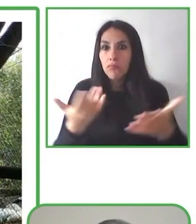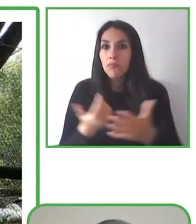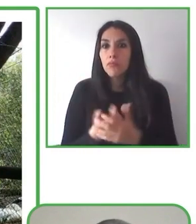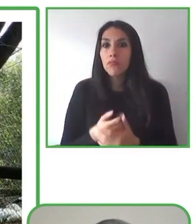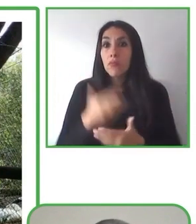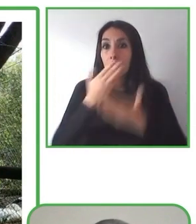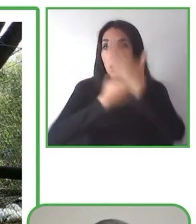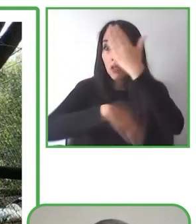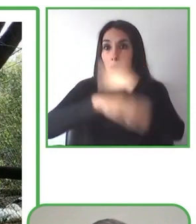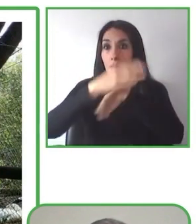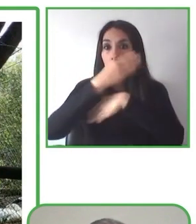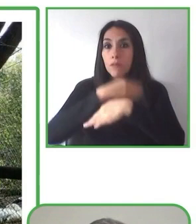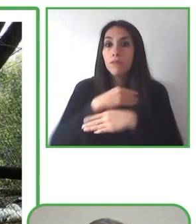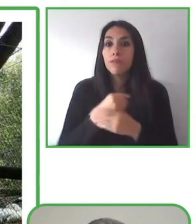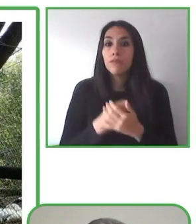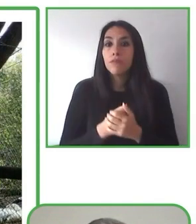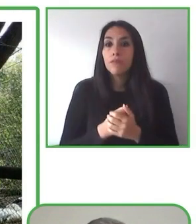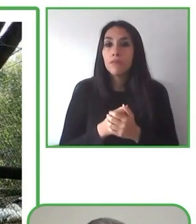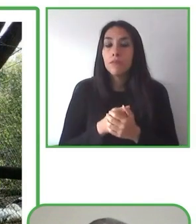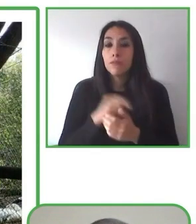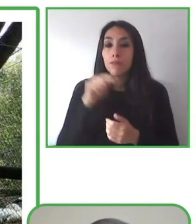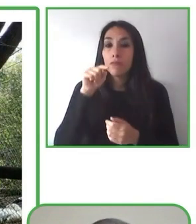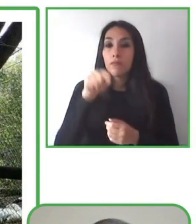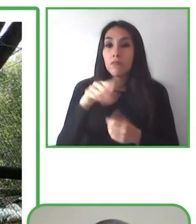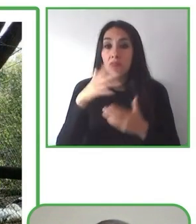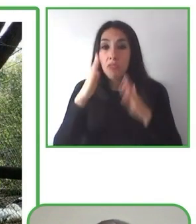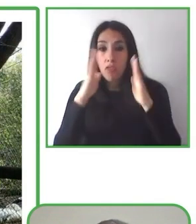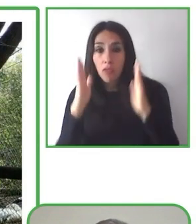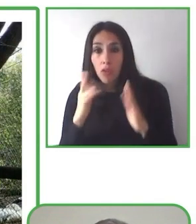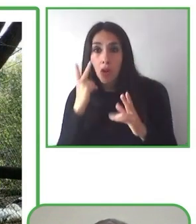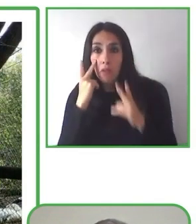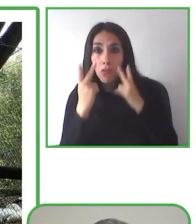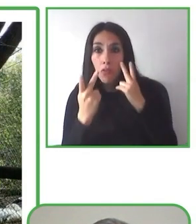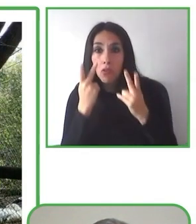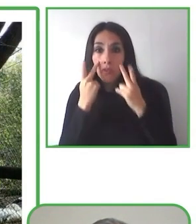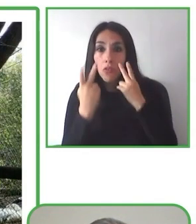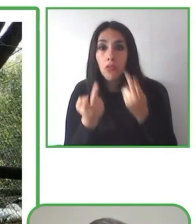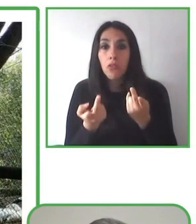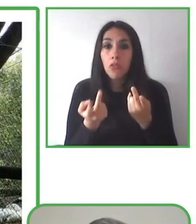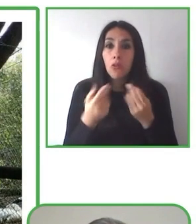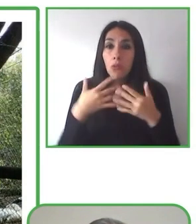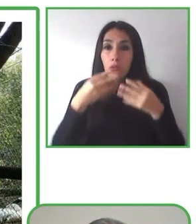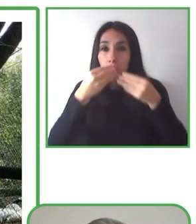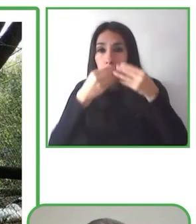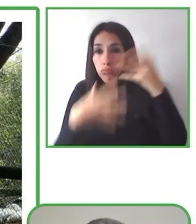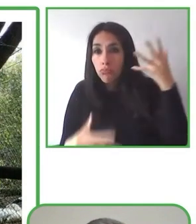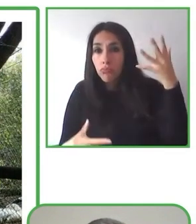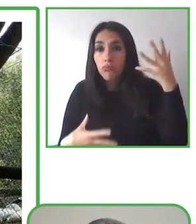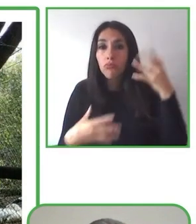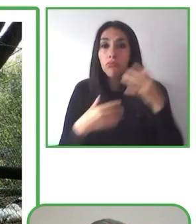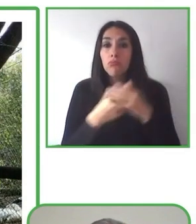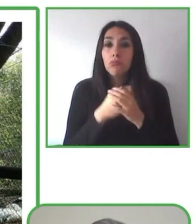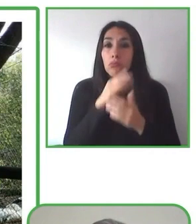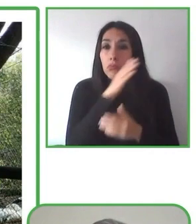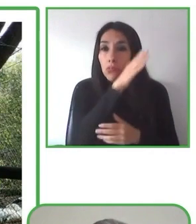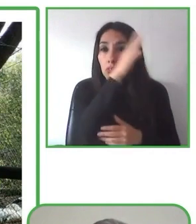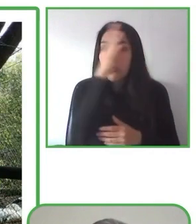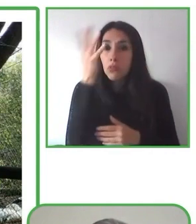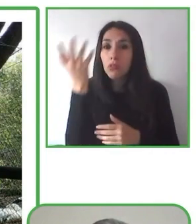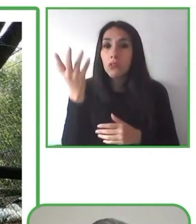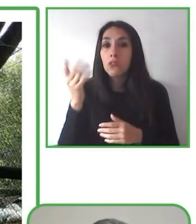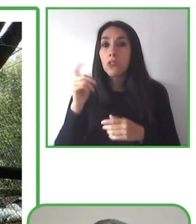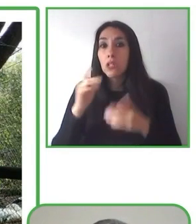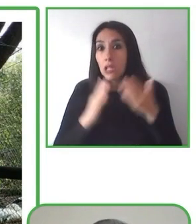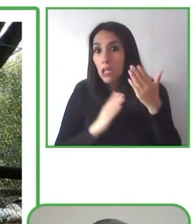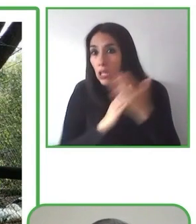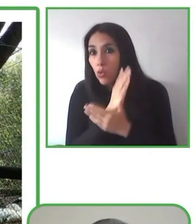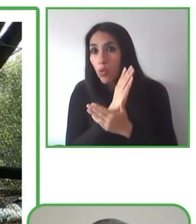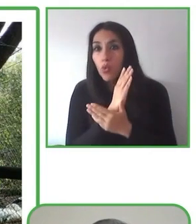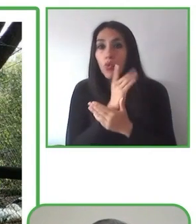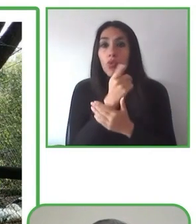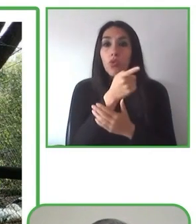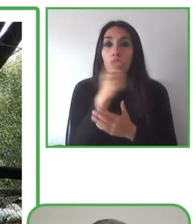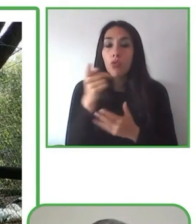Muchas gracias. Bueno, cuéntame cómo lo has pasado.